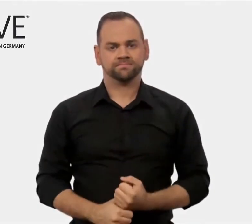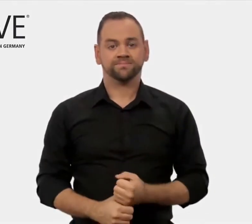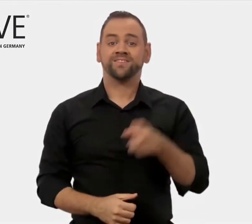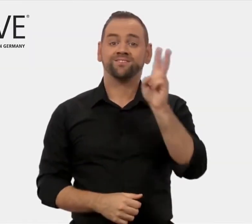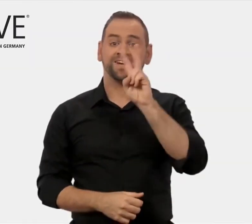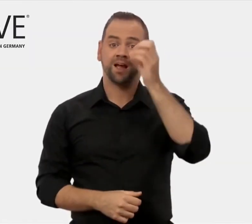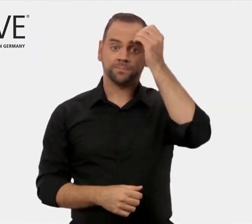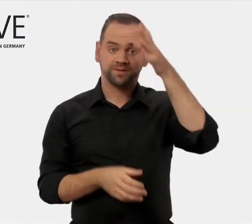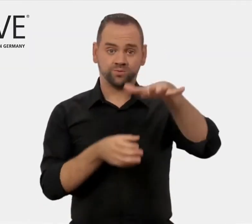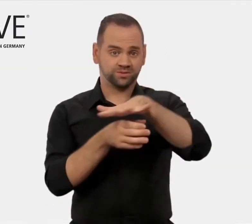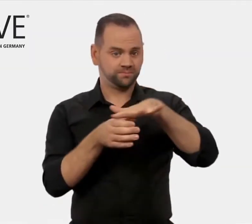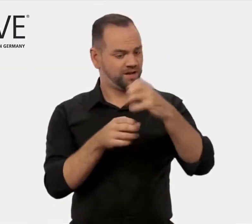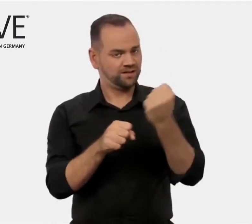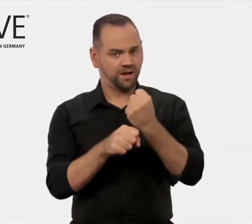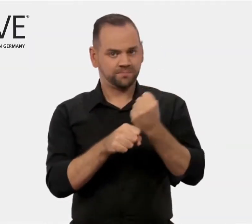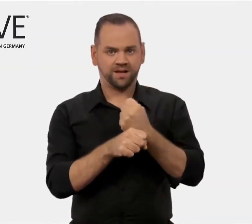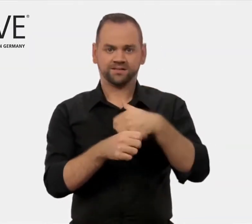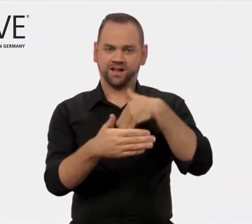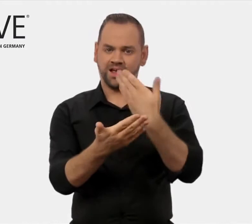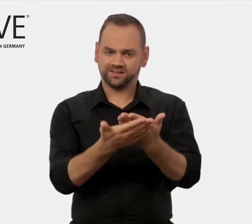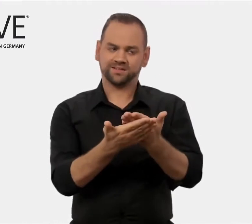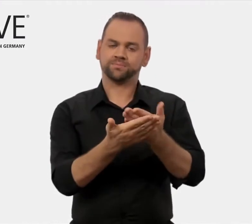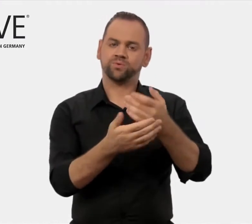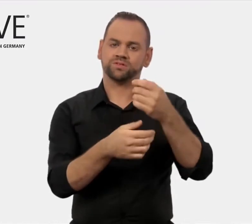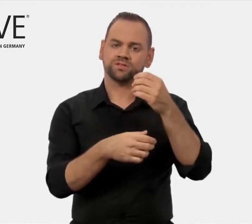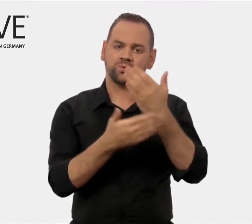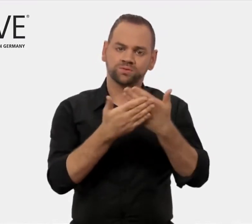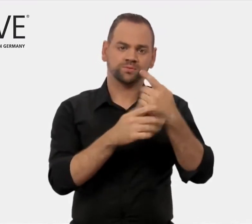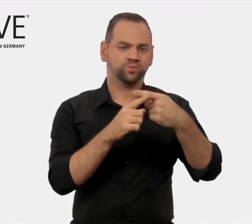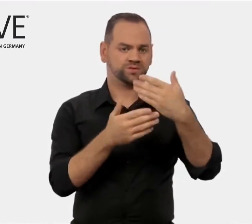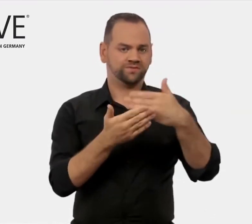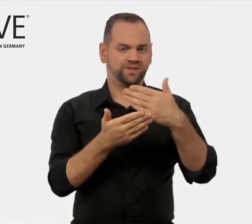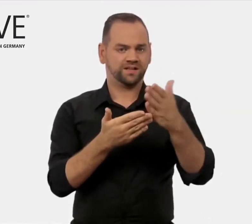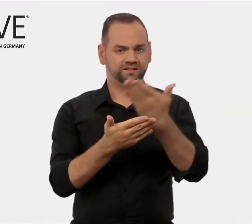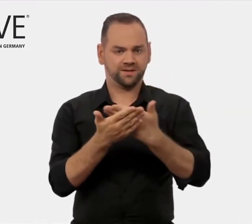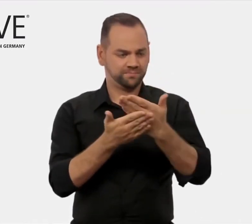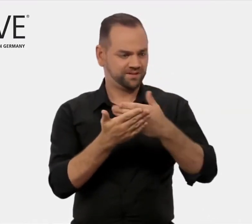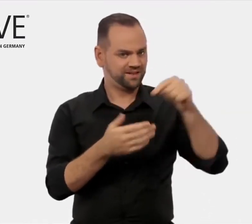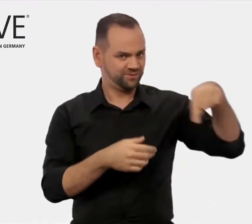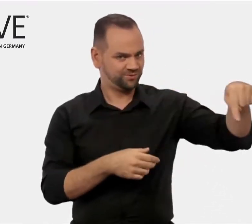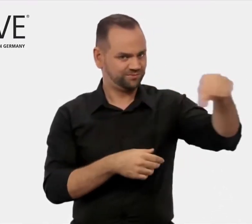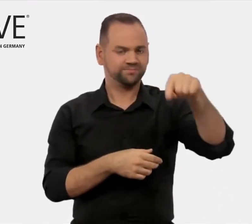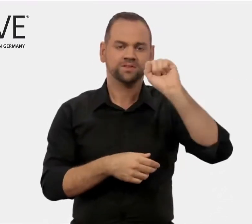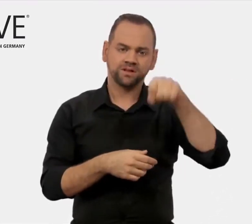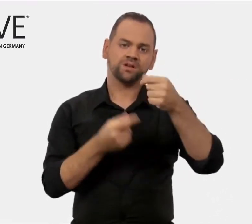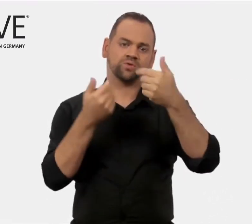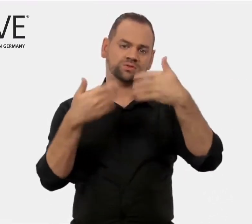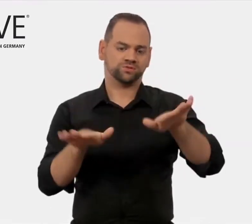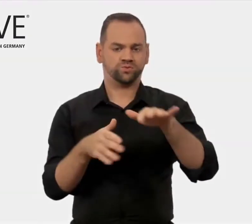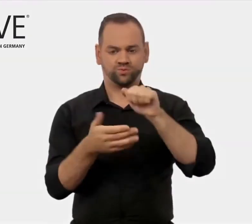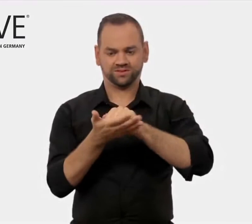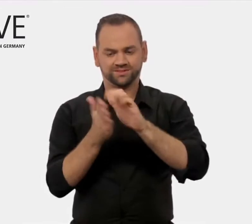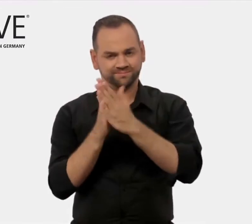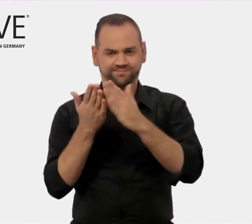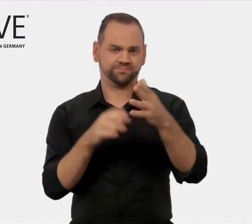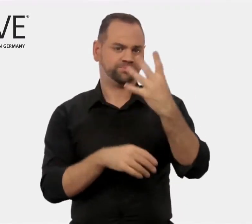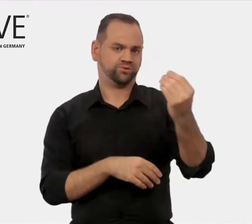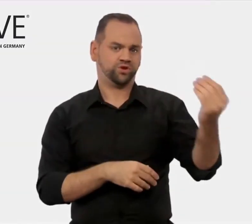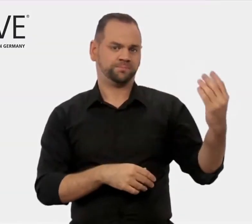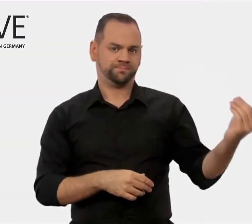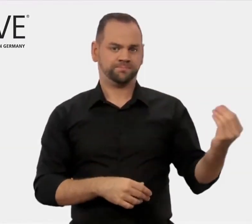die Bildungsanbietern kostenlos zur Verfügung stehen.